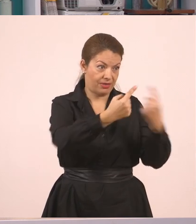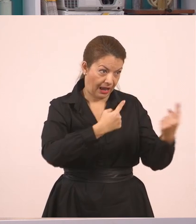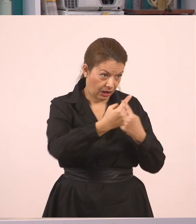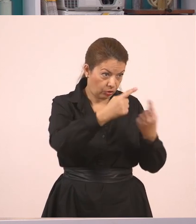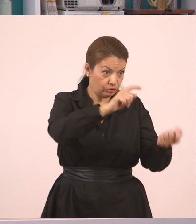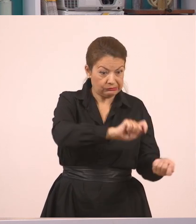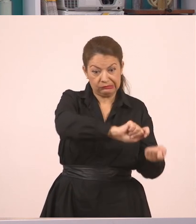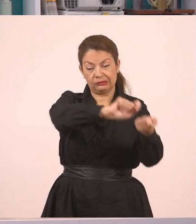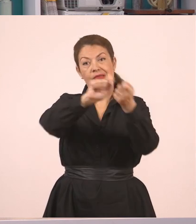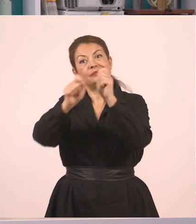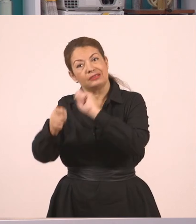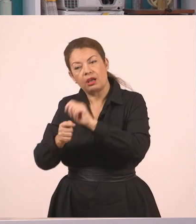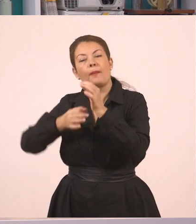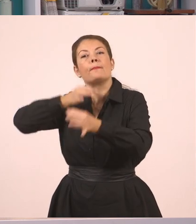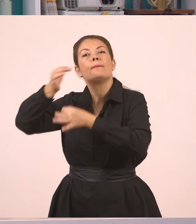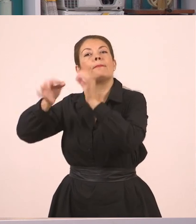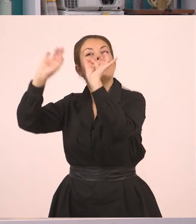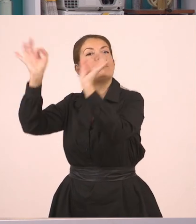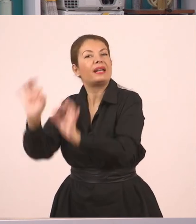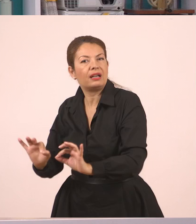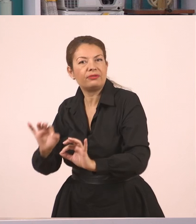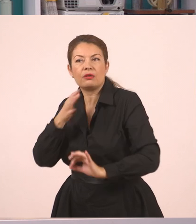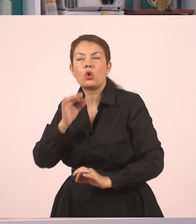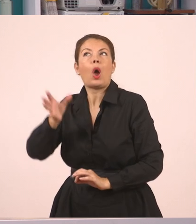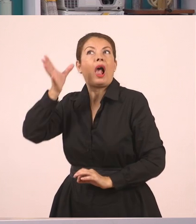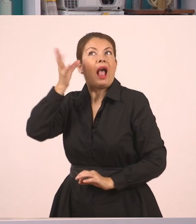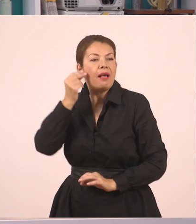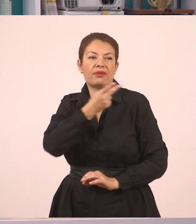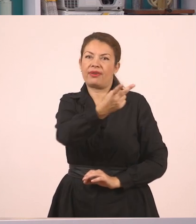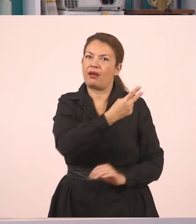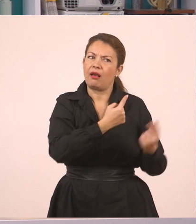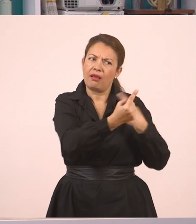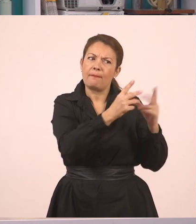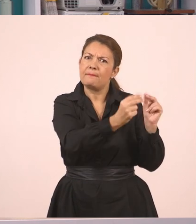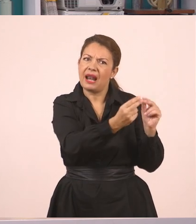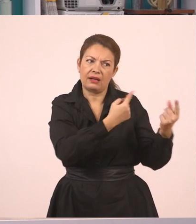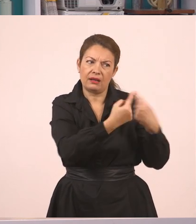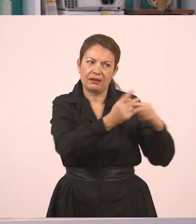Πού θα πάει ο Γιάννης διακοπές; Έμαθα που θα πάει ο Γιάννης διακοπές κι επειδή με ρωτάτε θα σας πω.